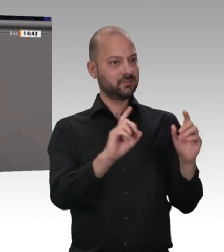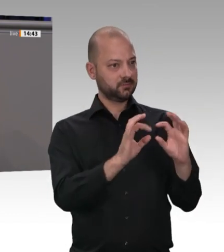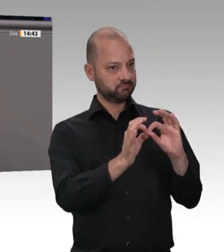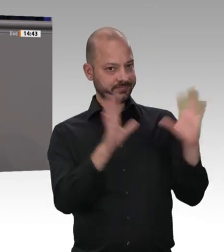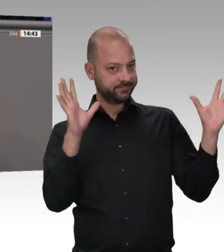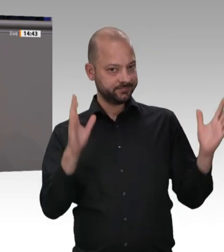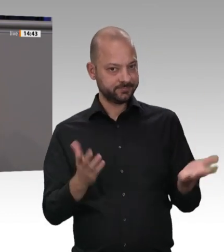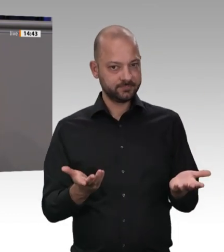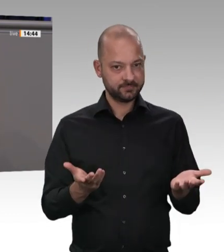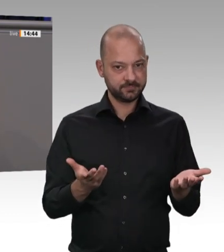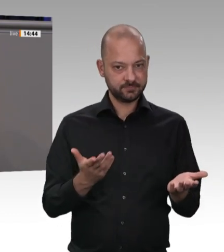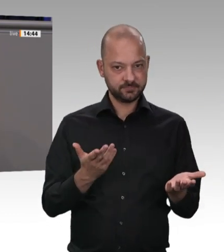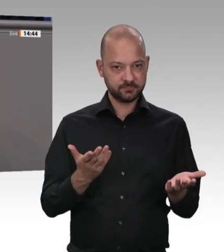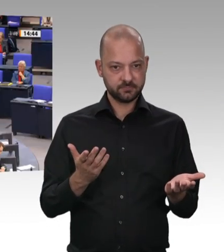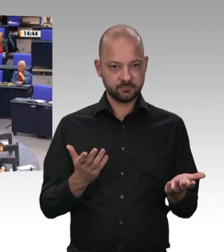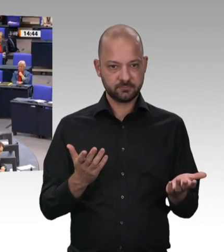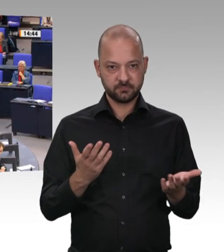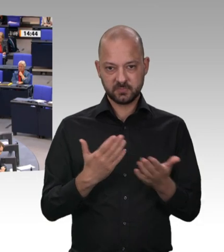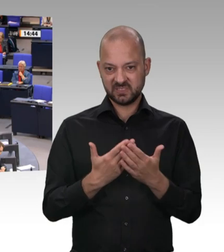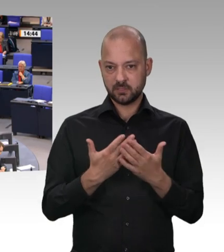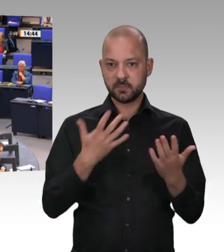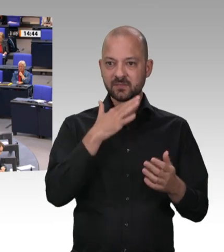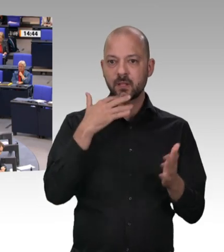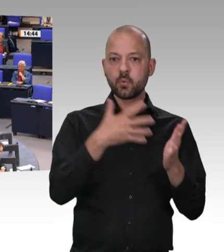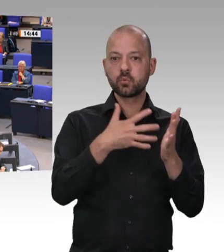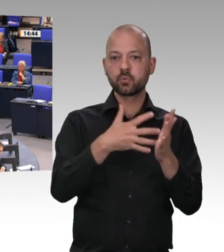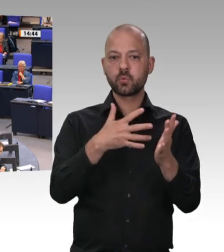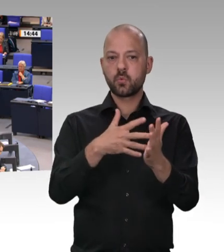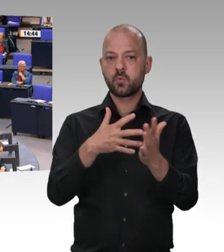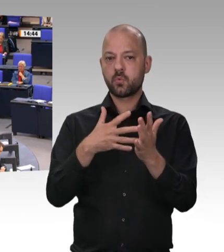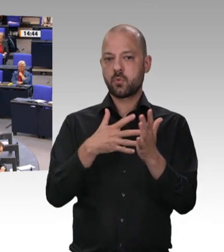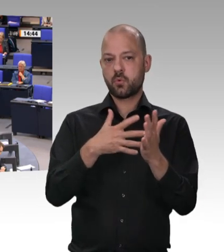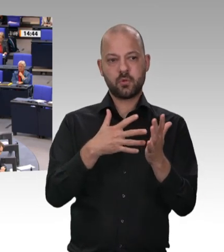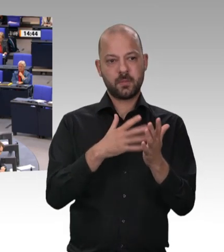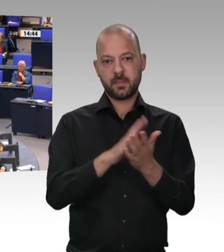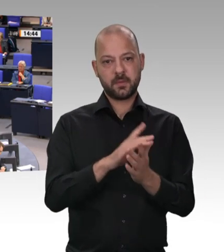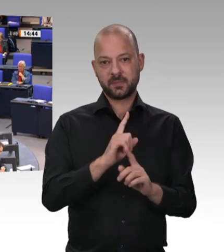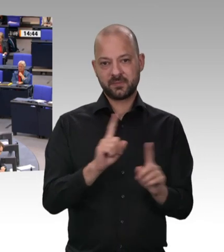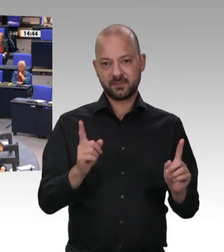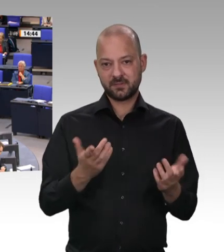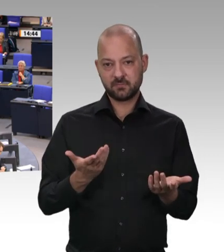große Pandemiefall aufgetreten ist, dazu bereit, zu sagen: Mit diesem Geschäftsmodell